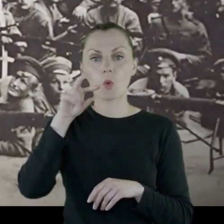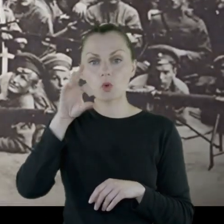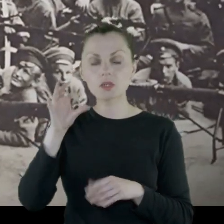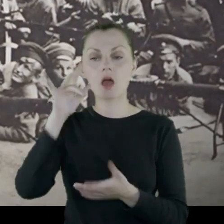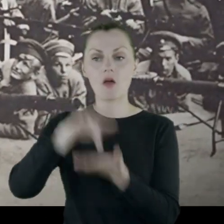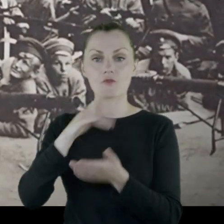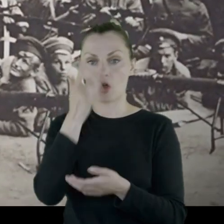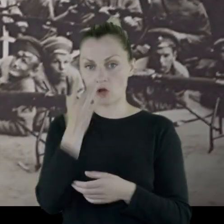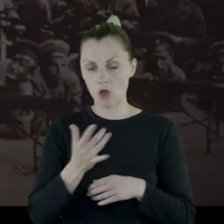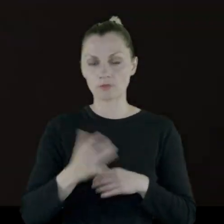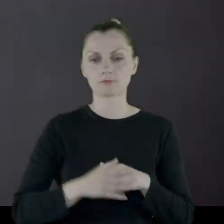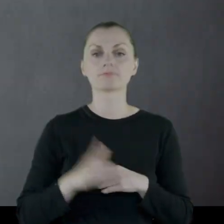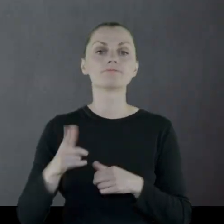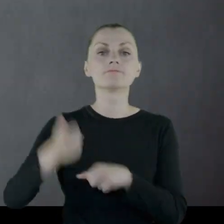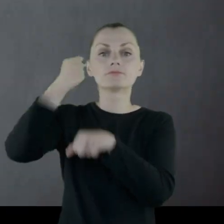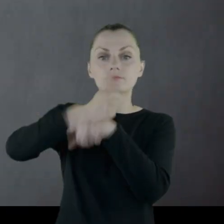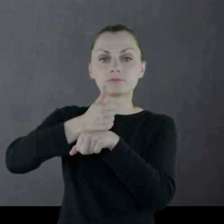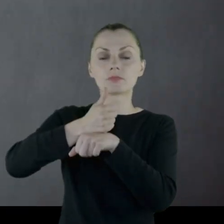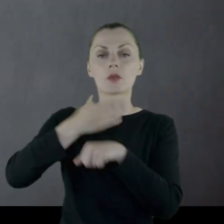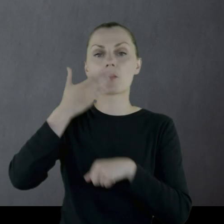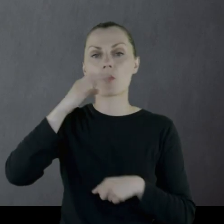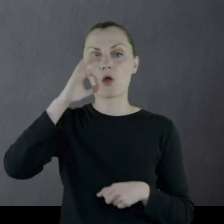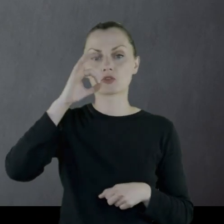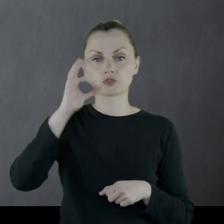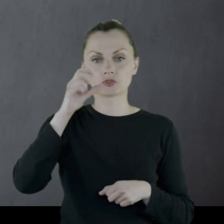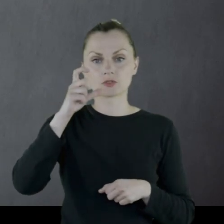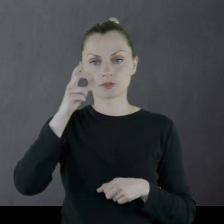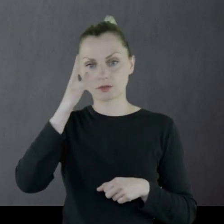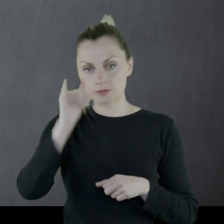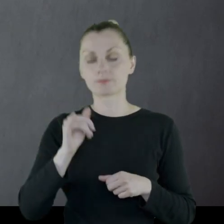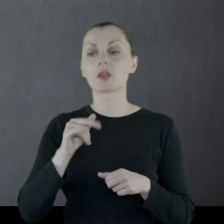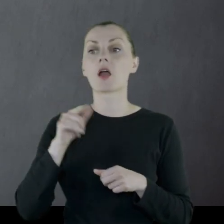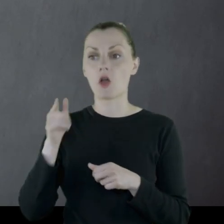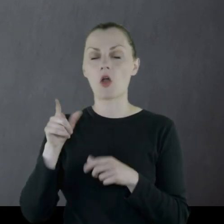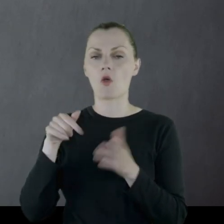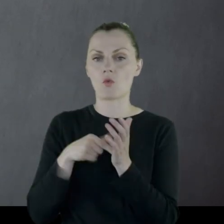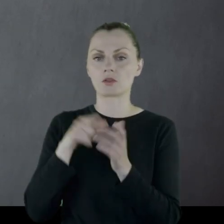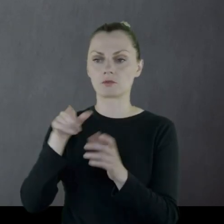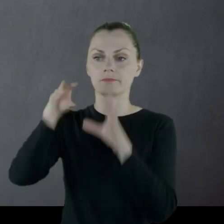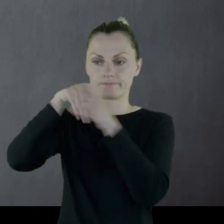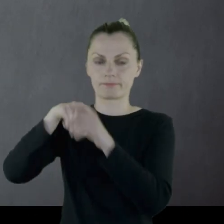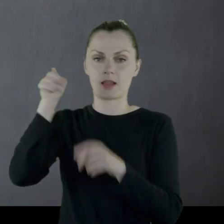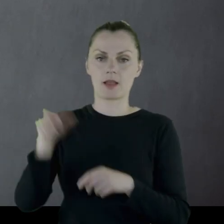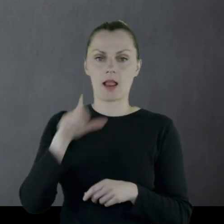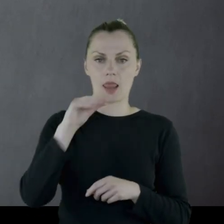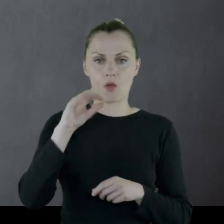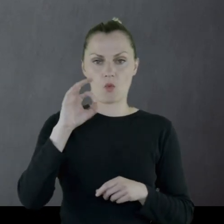pod dowództwem Dowbor-Muśnickiego i do tego korpusu trafia nasz Leon.